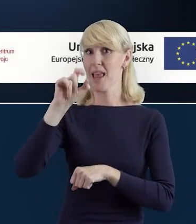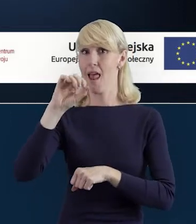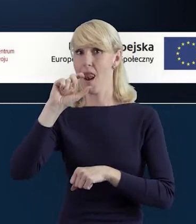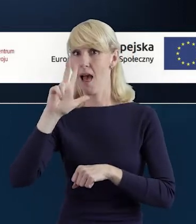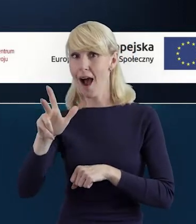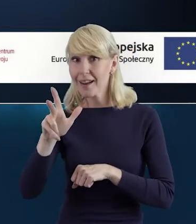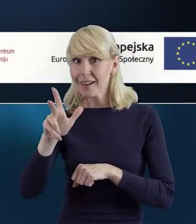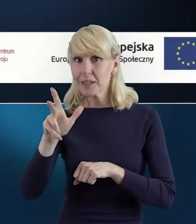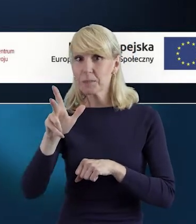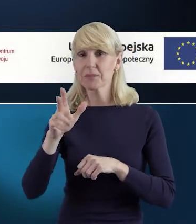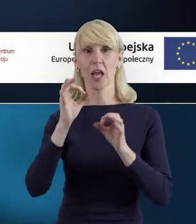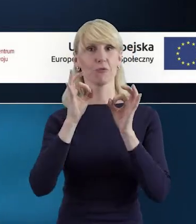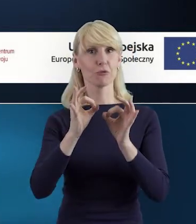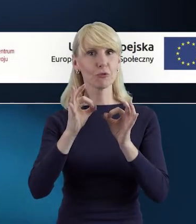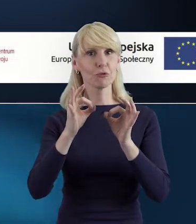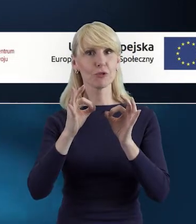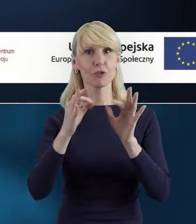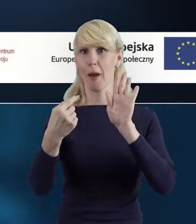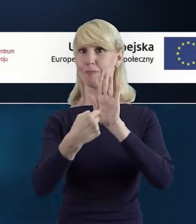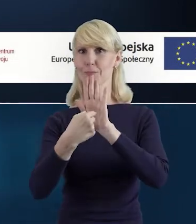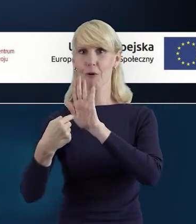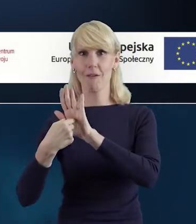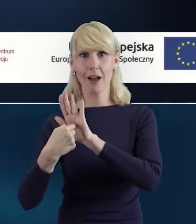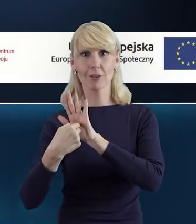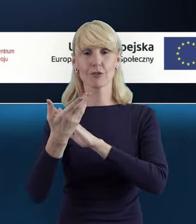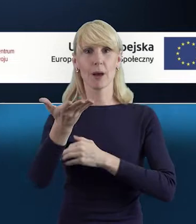przedstawimy Państwu najważniejsze informacje